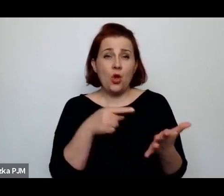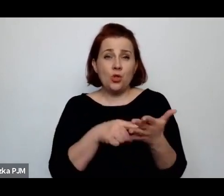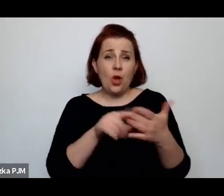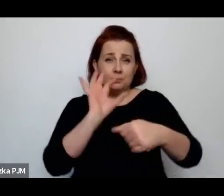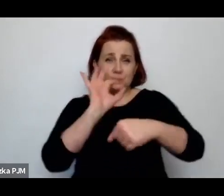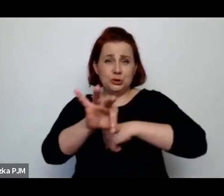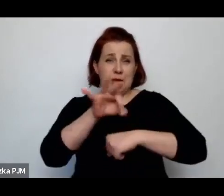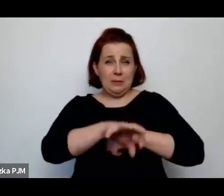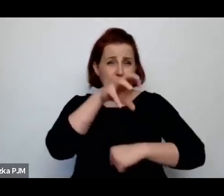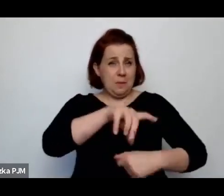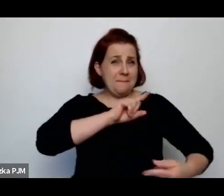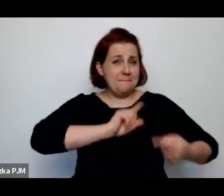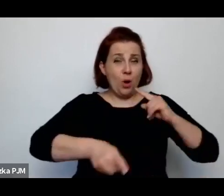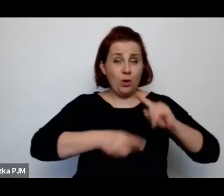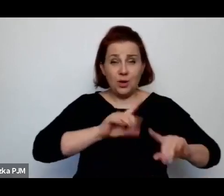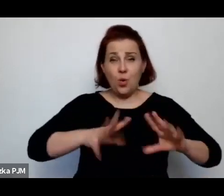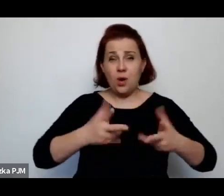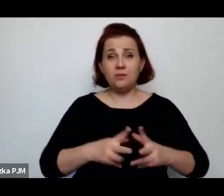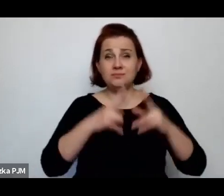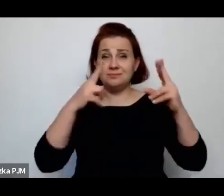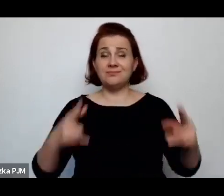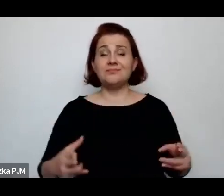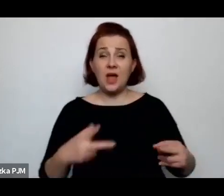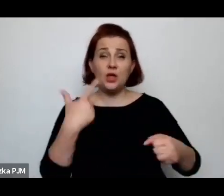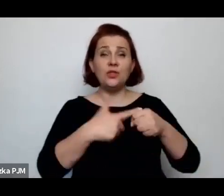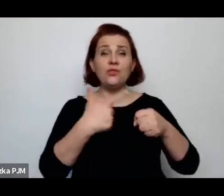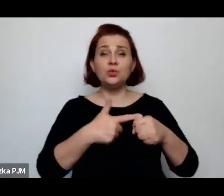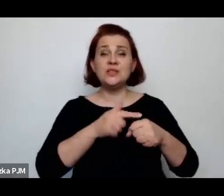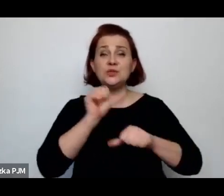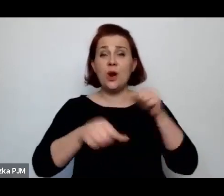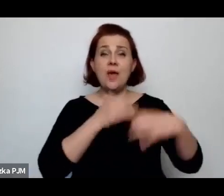która w XX leciu towarzyszyła, o której my często zapominamy